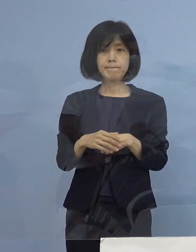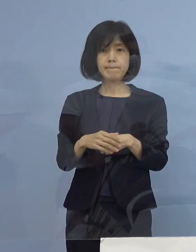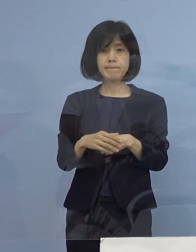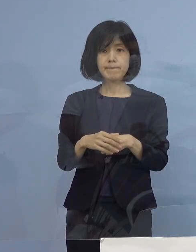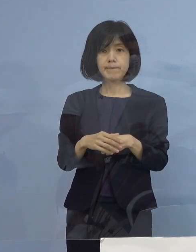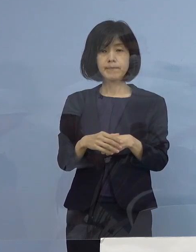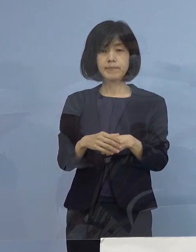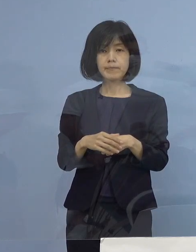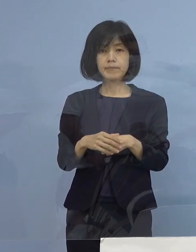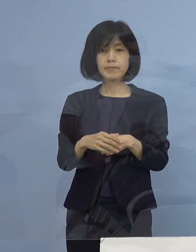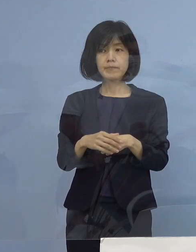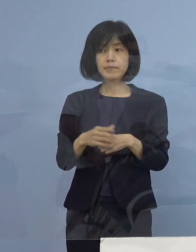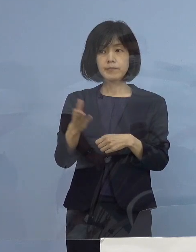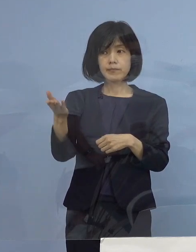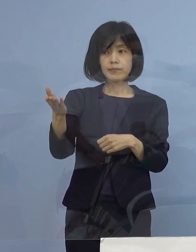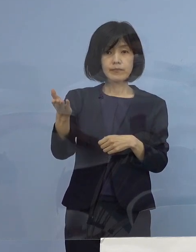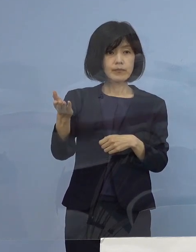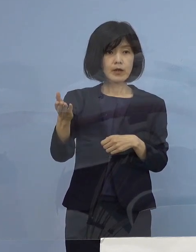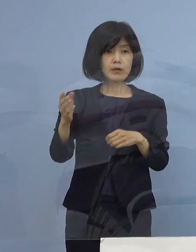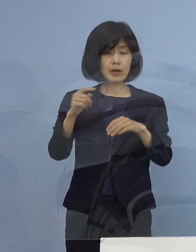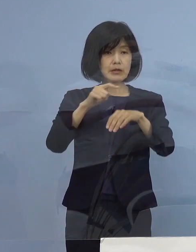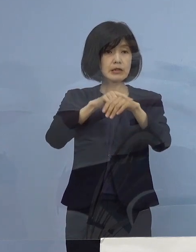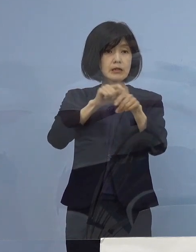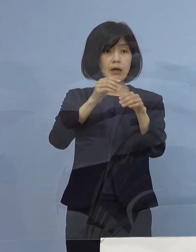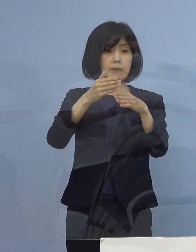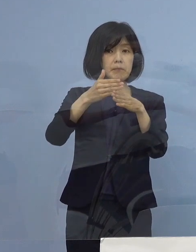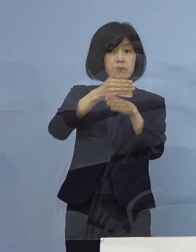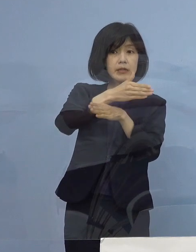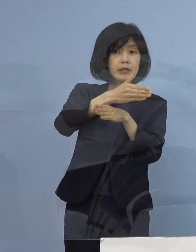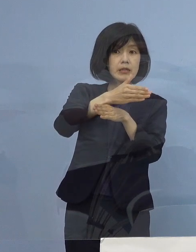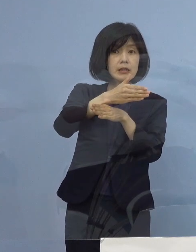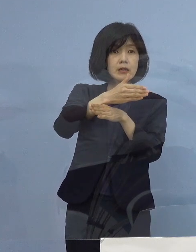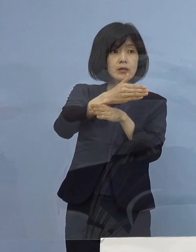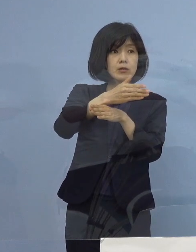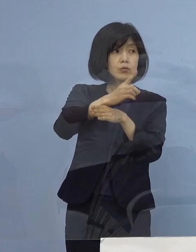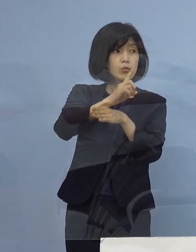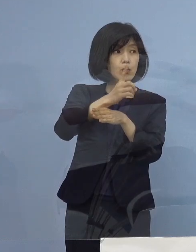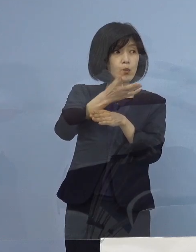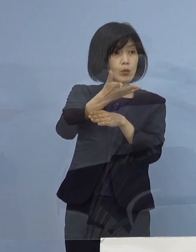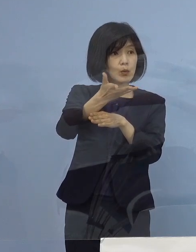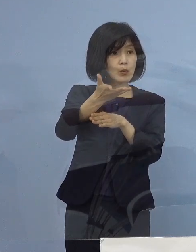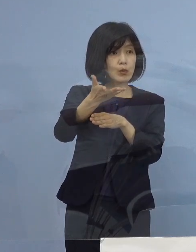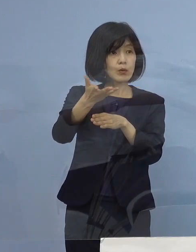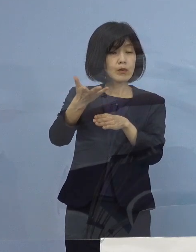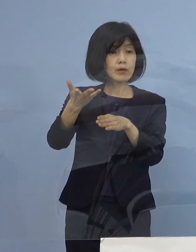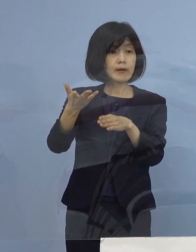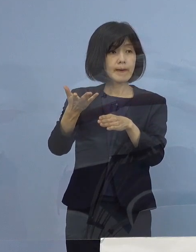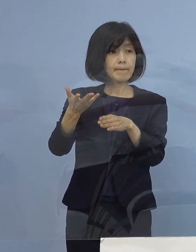（幹事社） そろそろ時間を過ぎていますが よろしいでしょうか